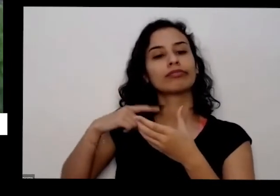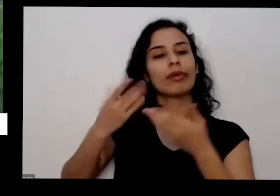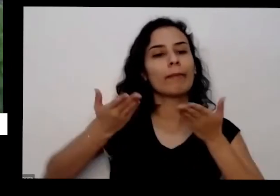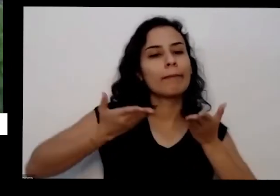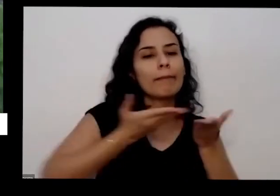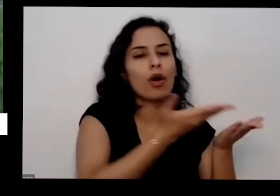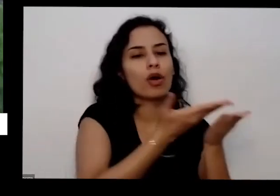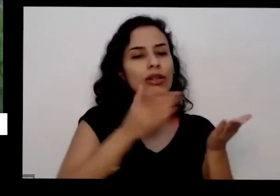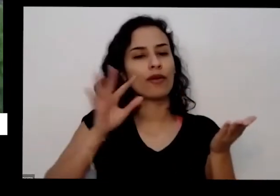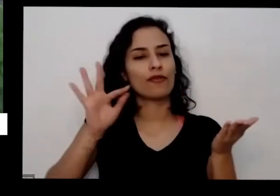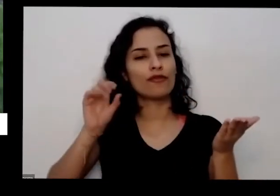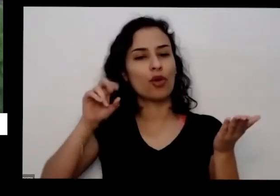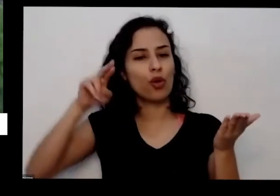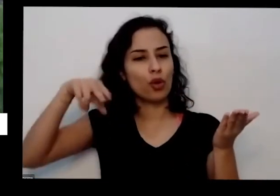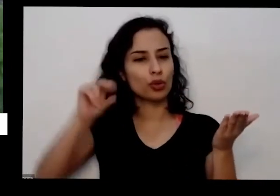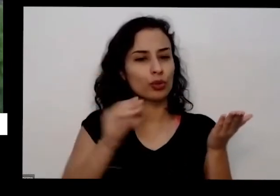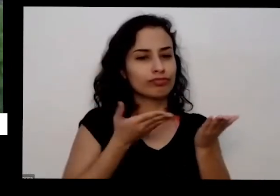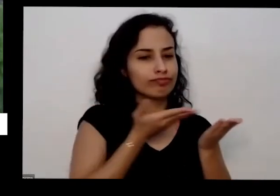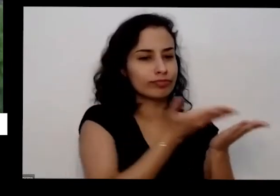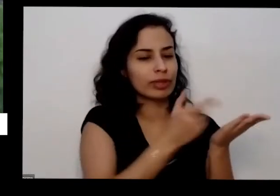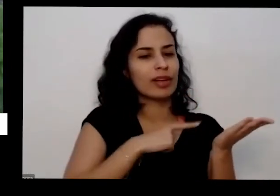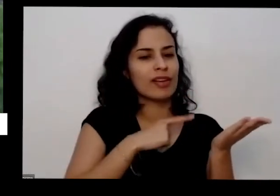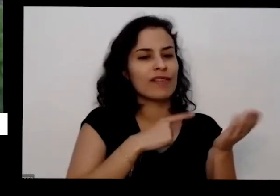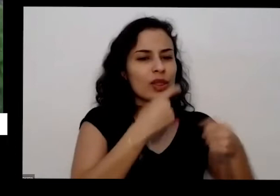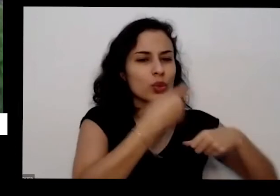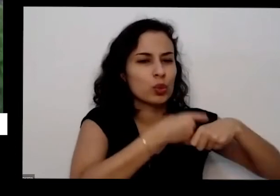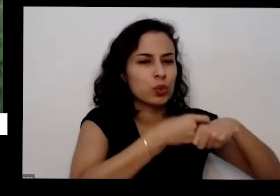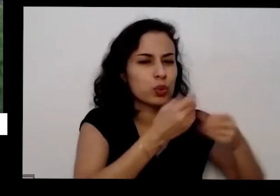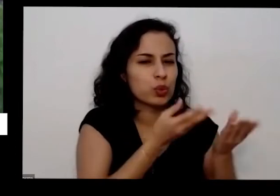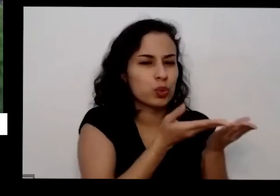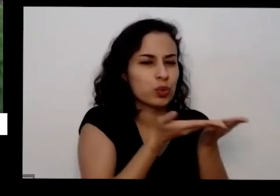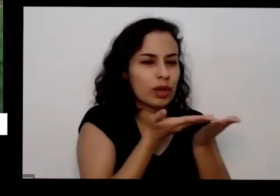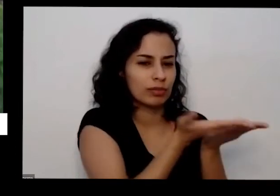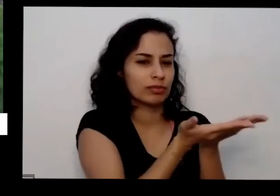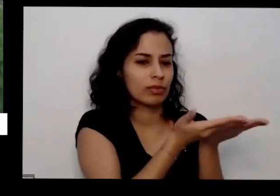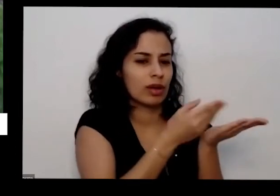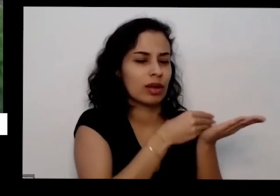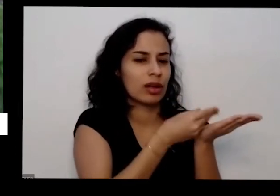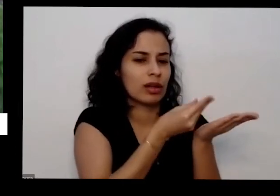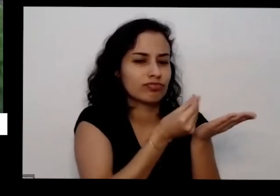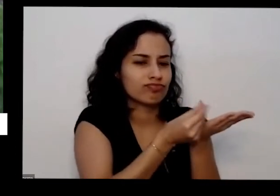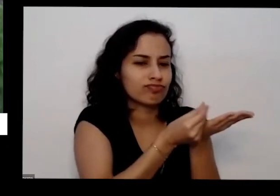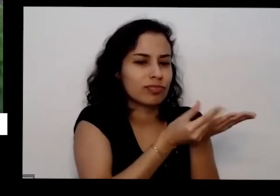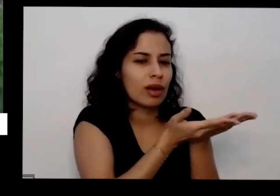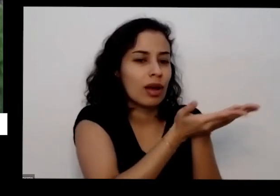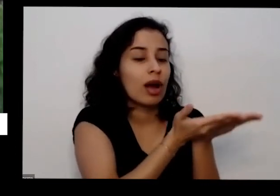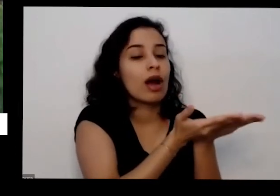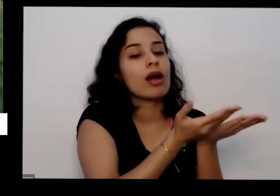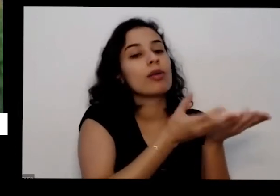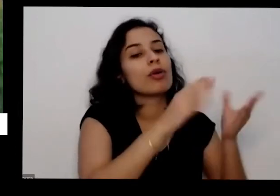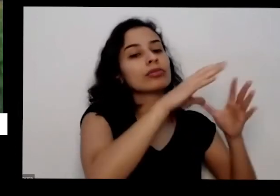ficar um pouquinho né ela vai ficar bem crocante ó bem durinha aí você bate no liquidificador ou no